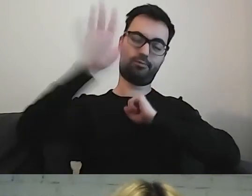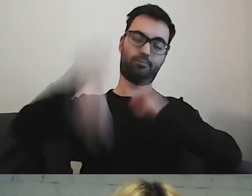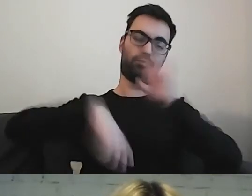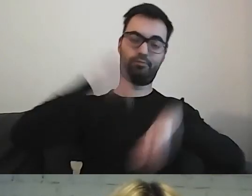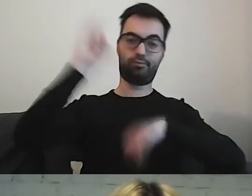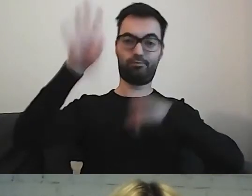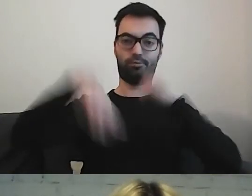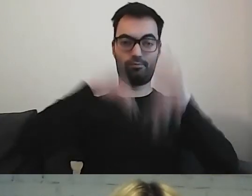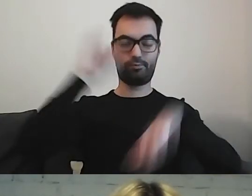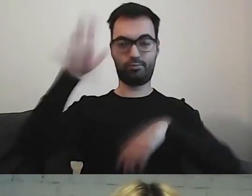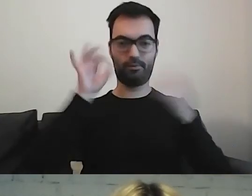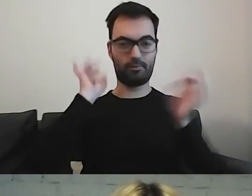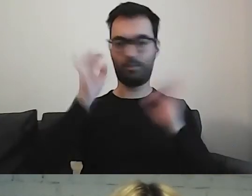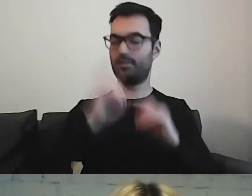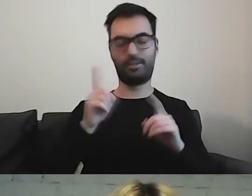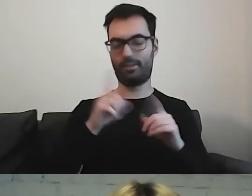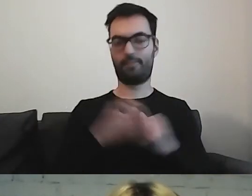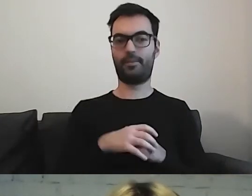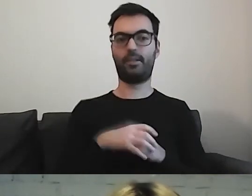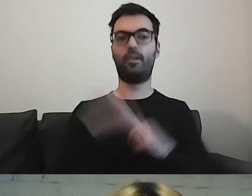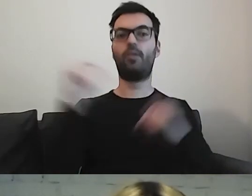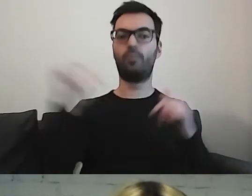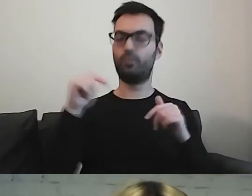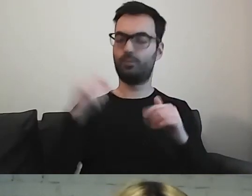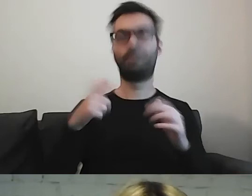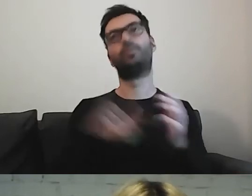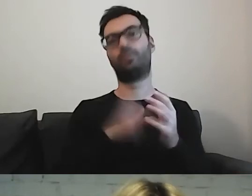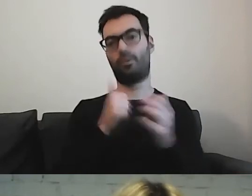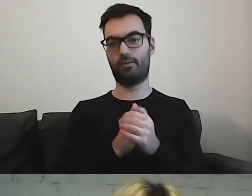Musimy przede wszystkim - znów użyję tego słowa - przefiltrować,